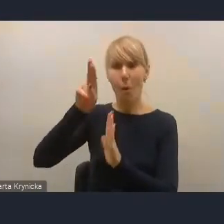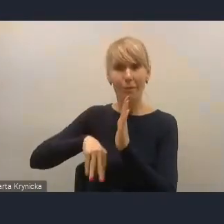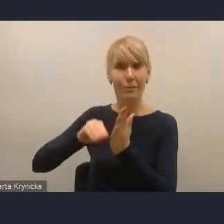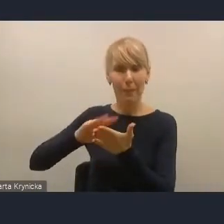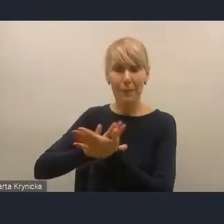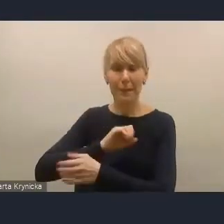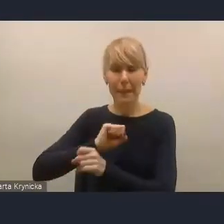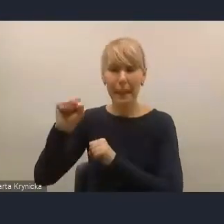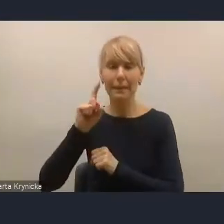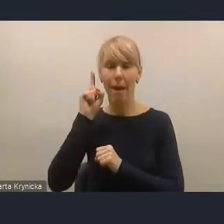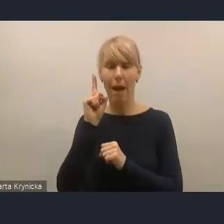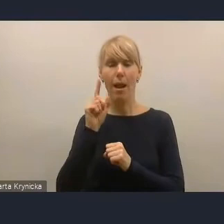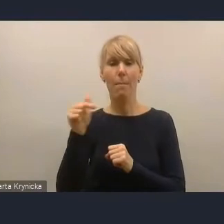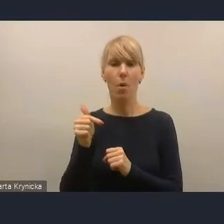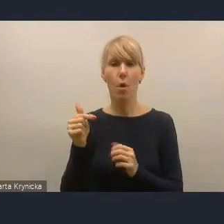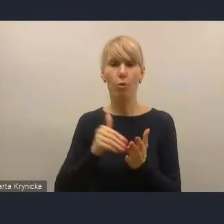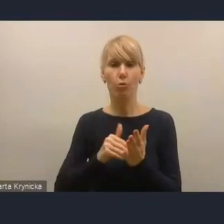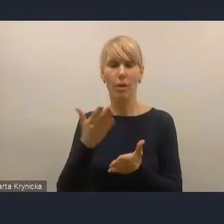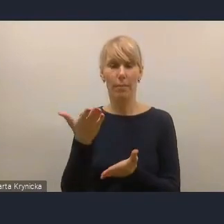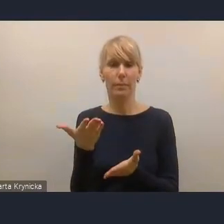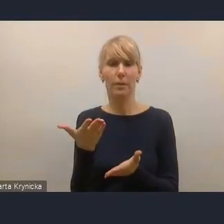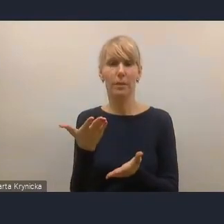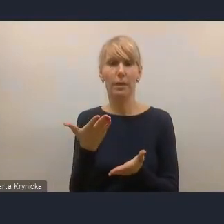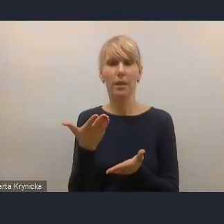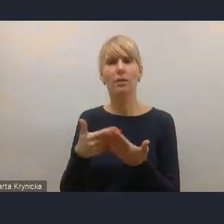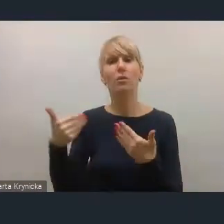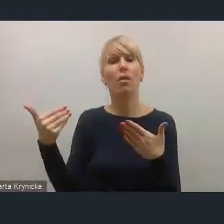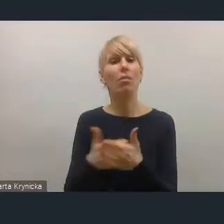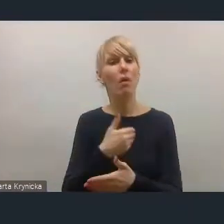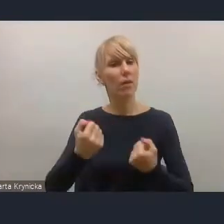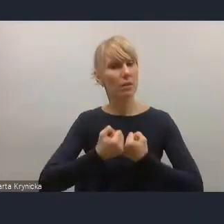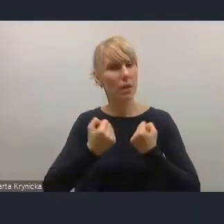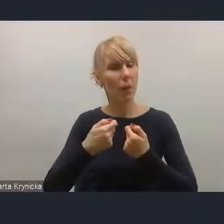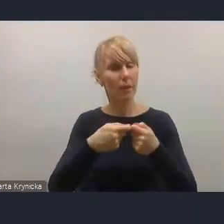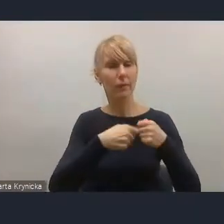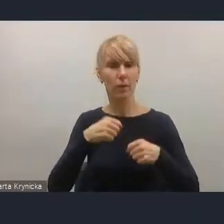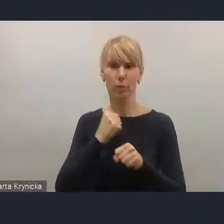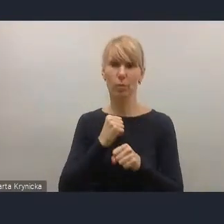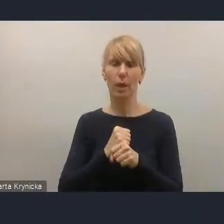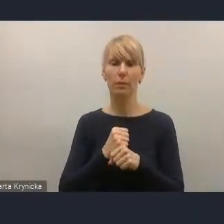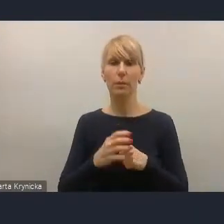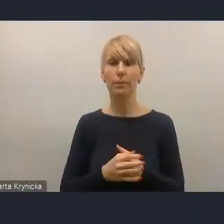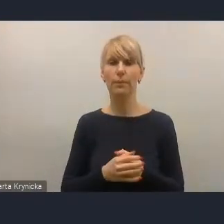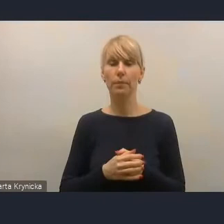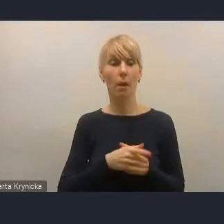że potrzebne są także nowe instrumenty tej współpracy. Te przykłady, które są wymienione, oczywiście są bardzo pozytywne